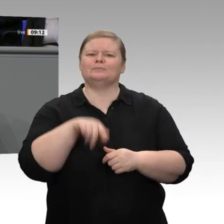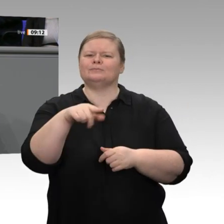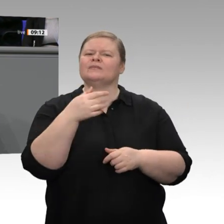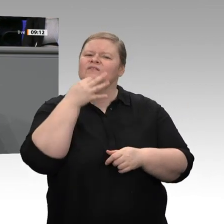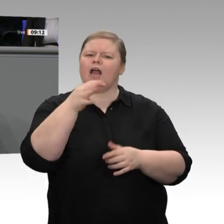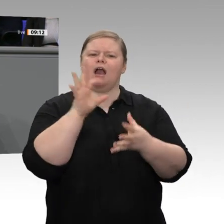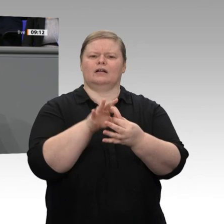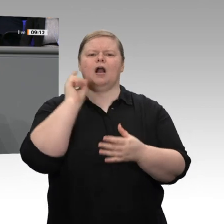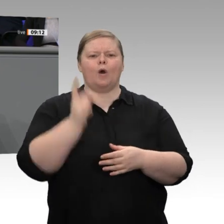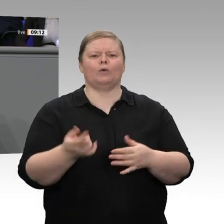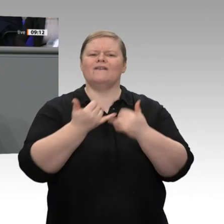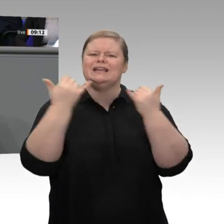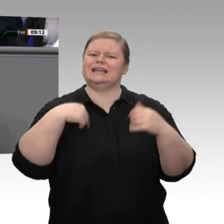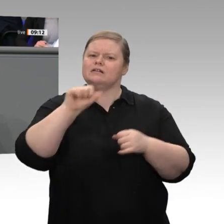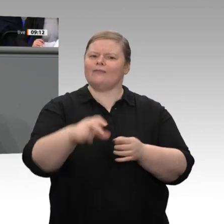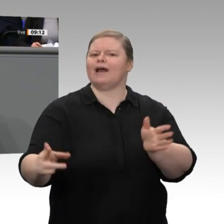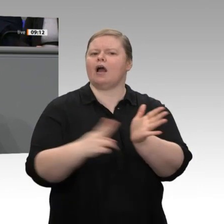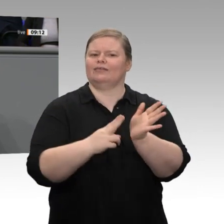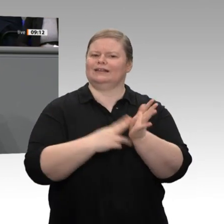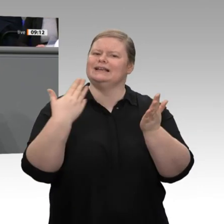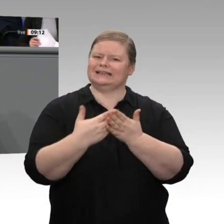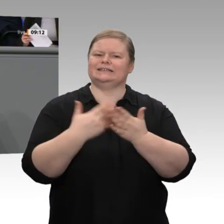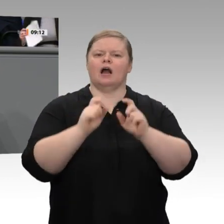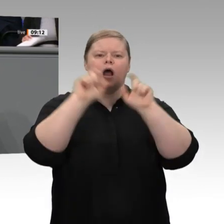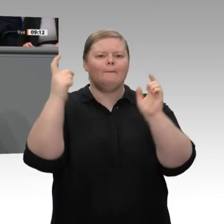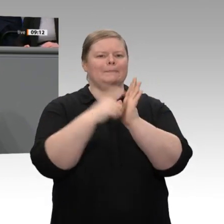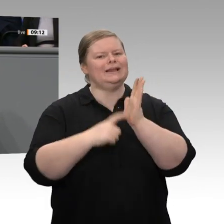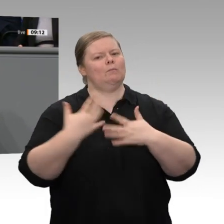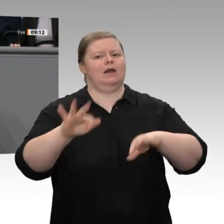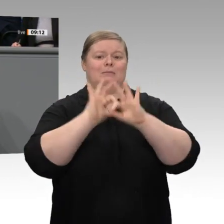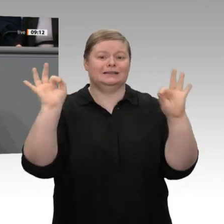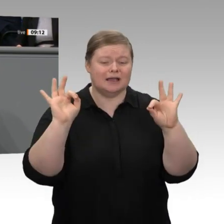für die Personengesellschaften, das, was wir als ersten Schritt für die Abschaffung